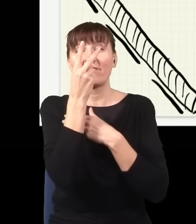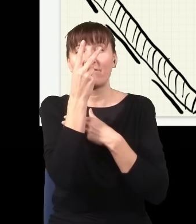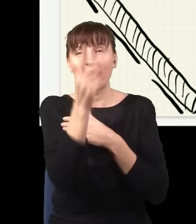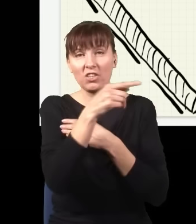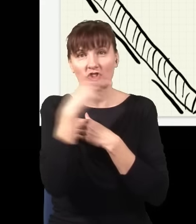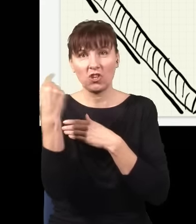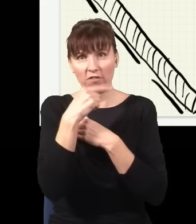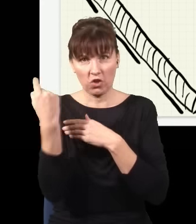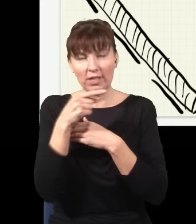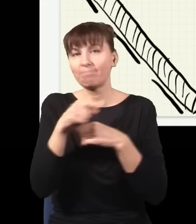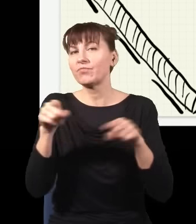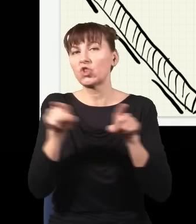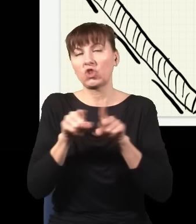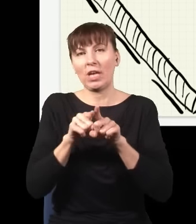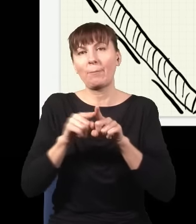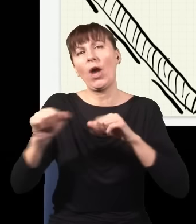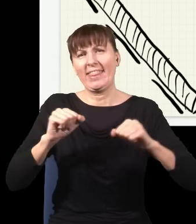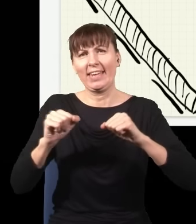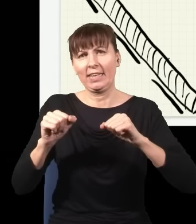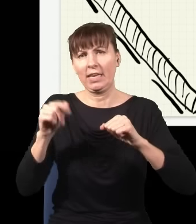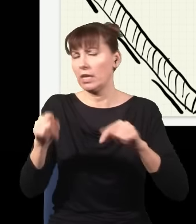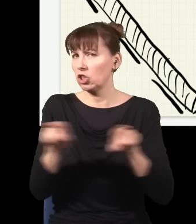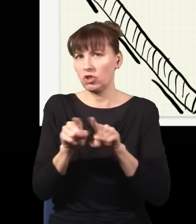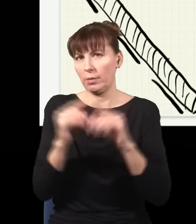żeby energia była zachowana. Co się stanie w tym eksperymencie?